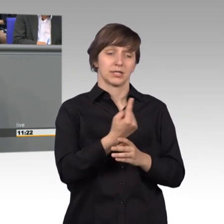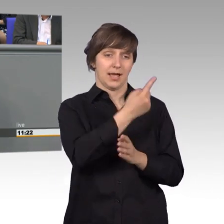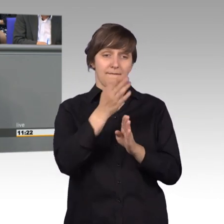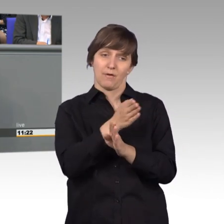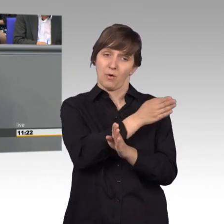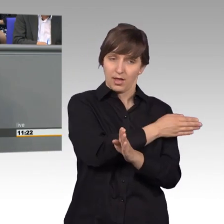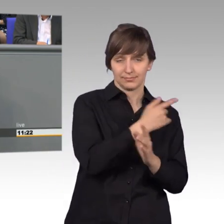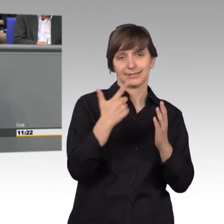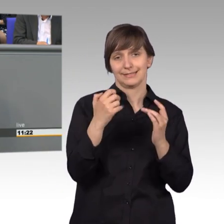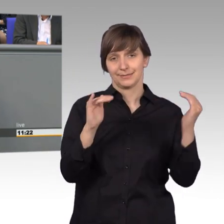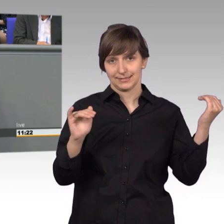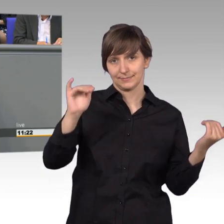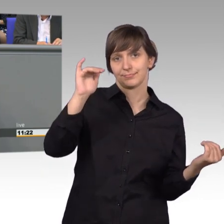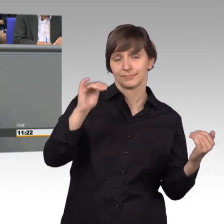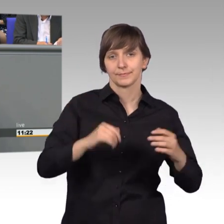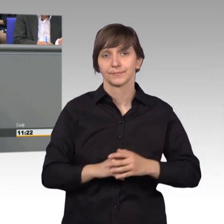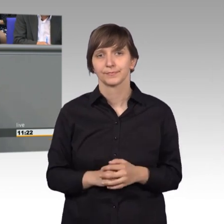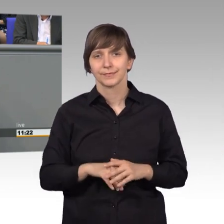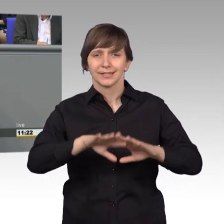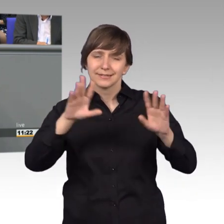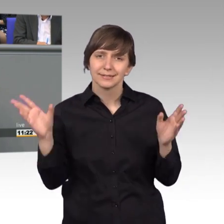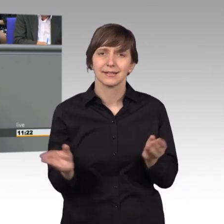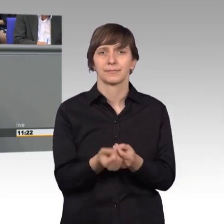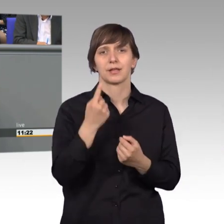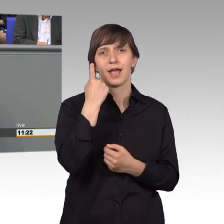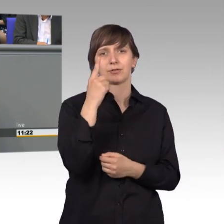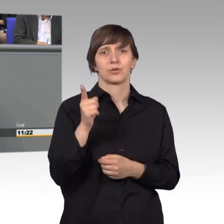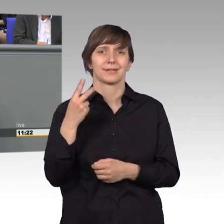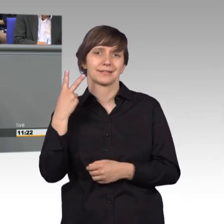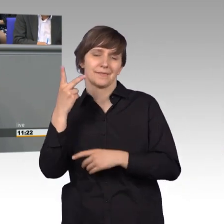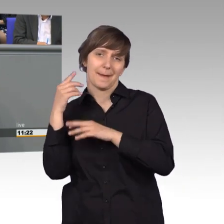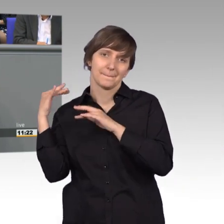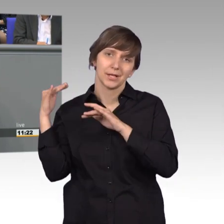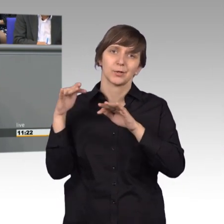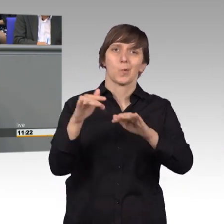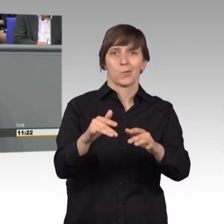Es fanden mit 2,1 Millionen registrierten Nutzern lebhafte Debatten statt.